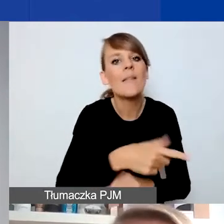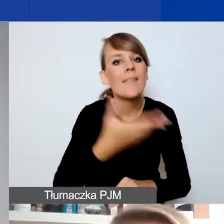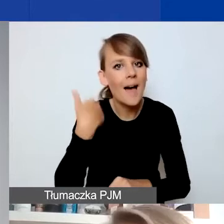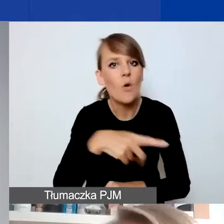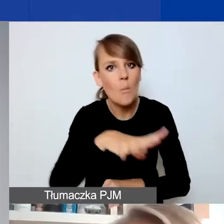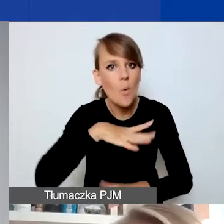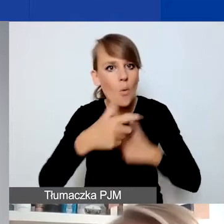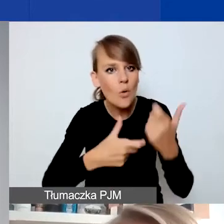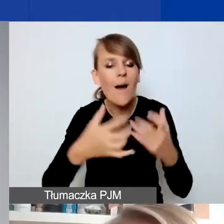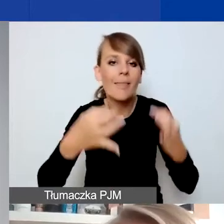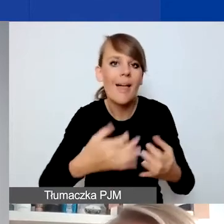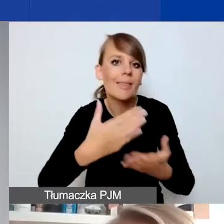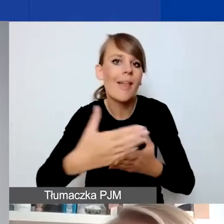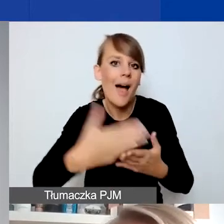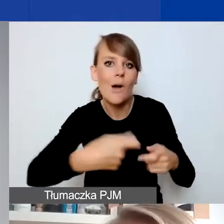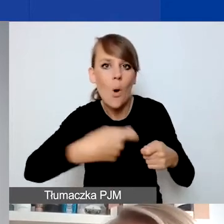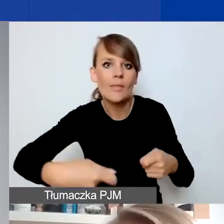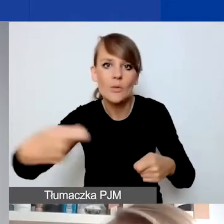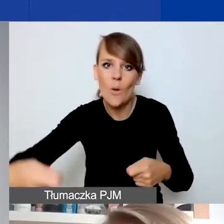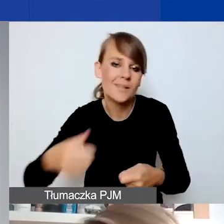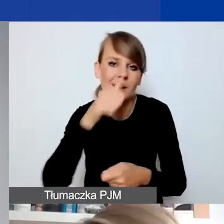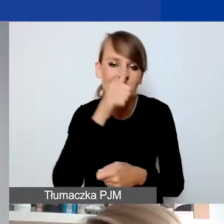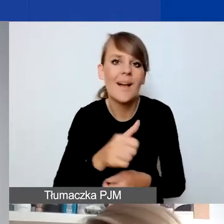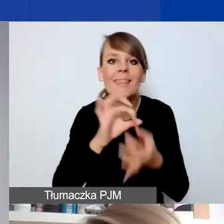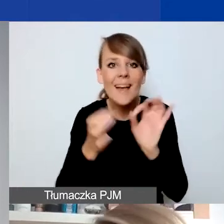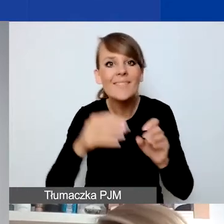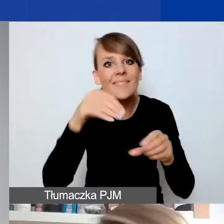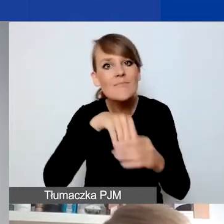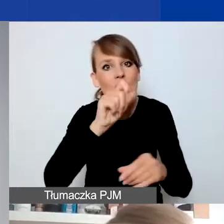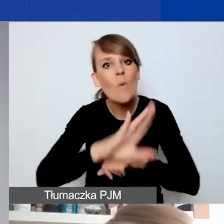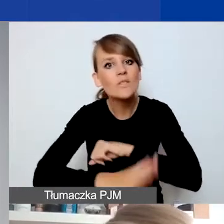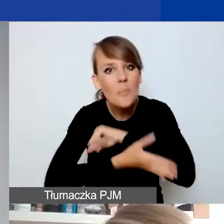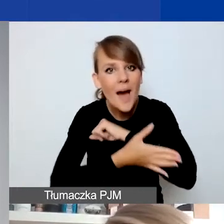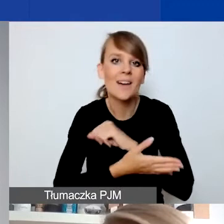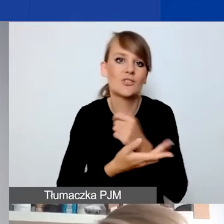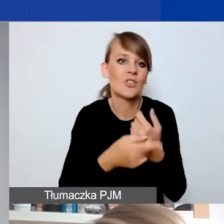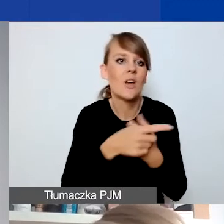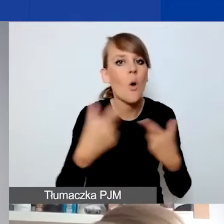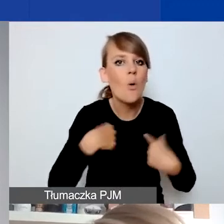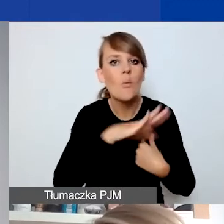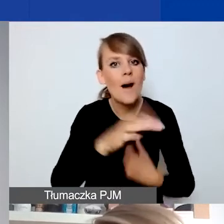Nawet jeżeli te działania mają charakter wsparciowy dla osób w trudnej sytuacji. Tu podam przykład.